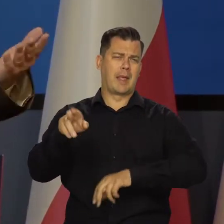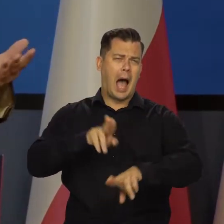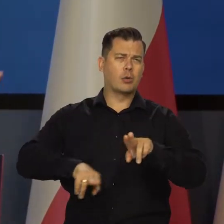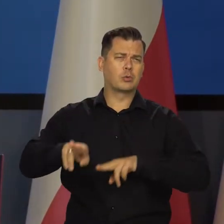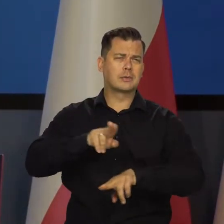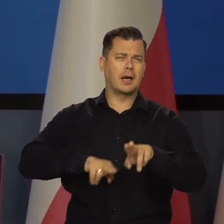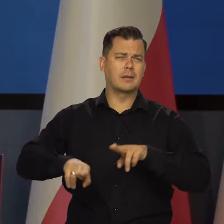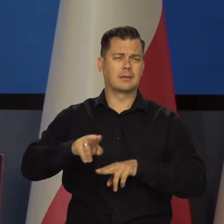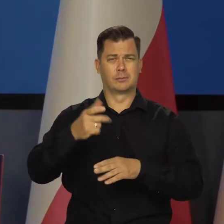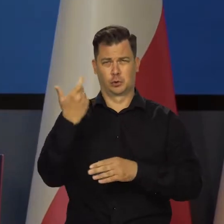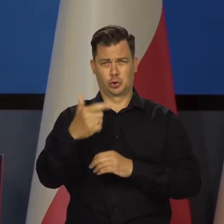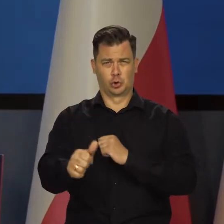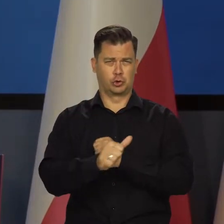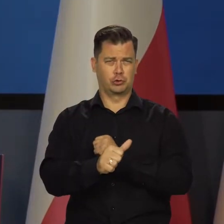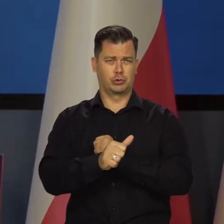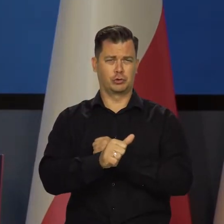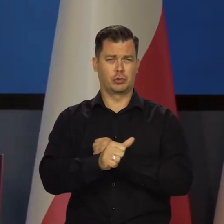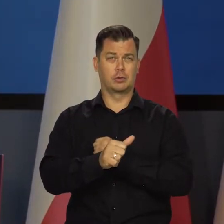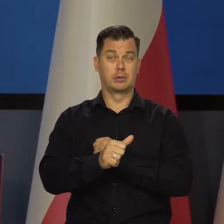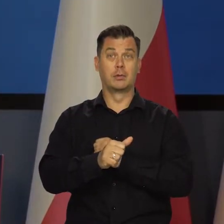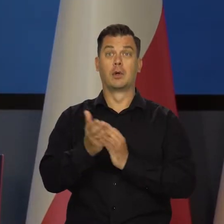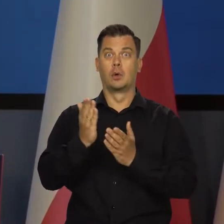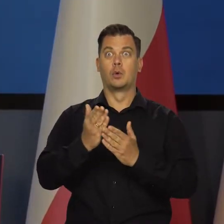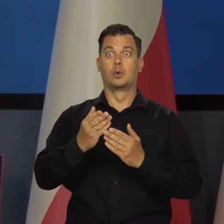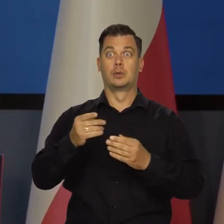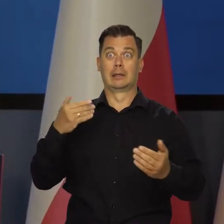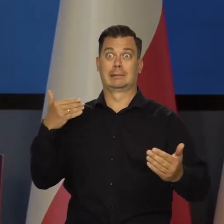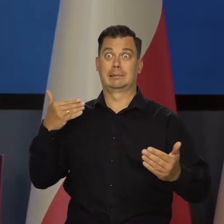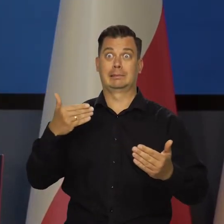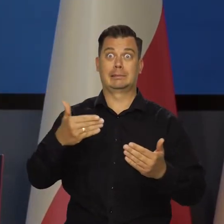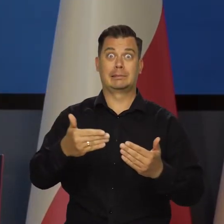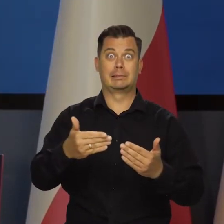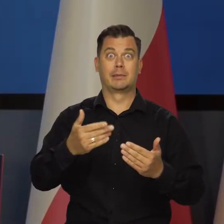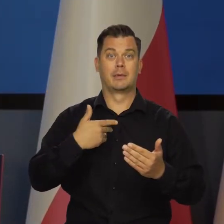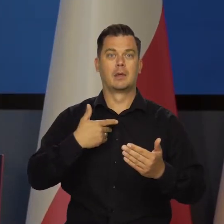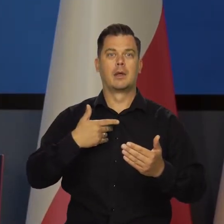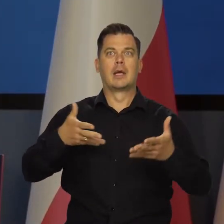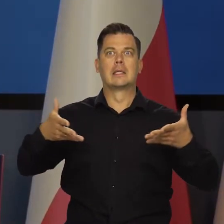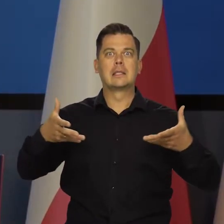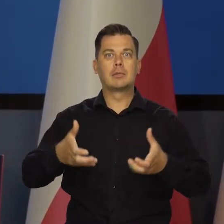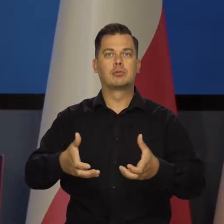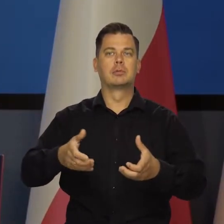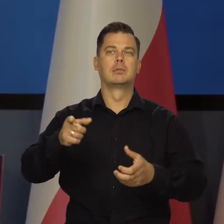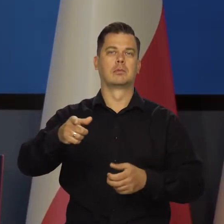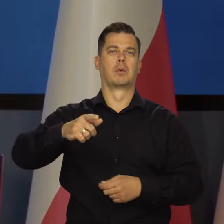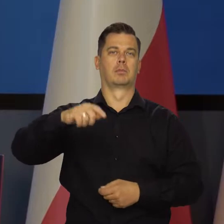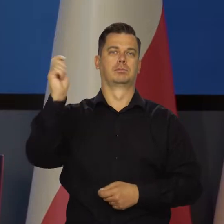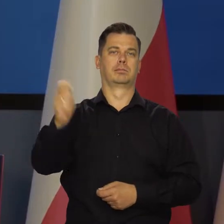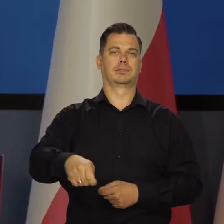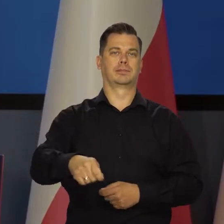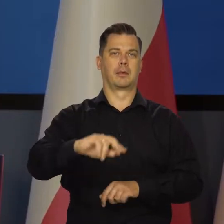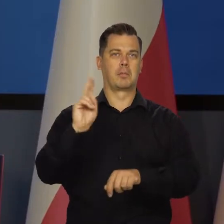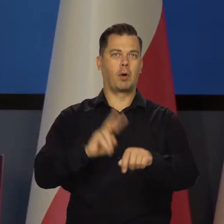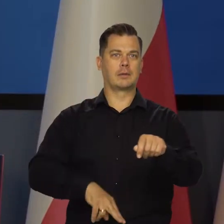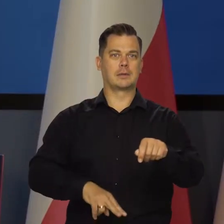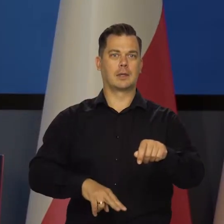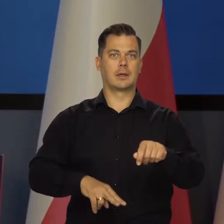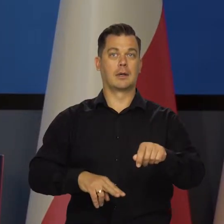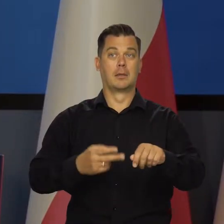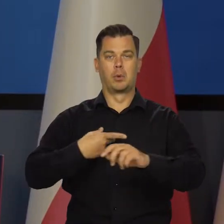Jedziemy autostradą polską 160 na godzinę. Zbliżamy się szybko do jakiegoś punktu docelowego i zatrzymuje nas policja.